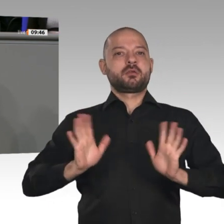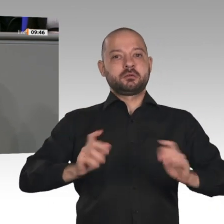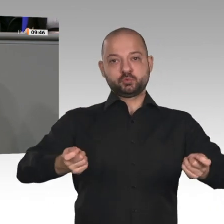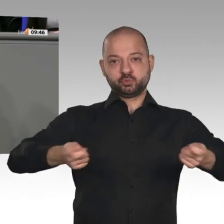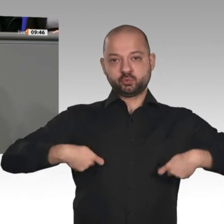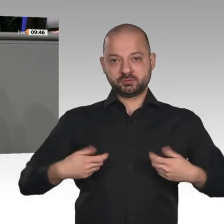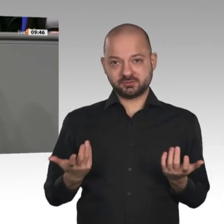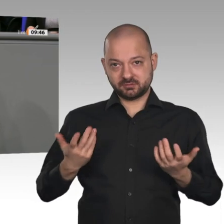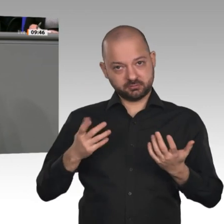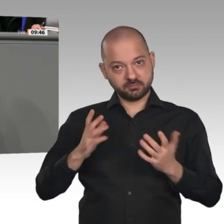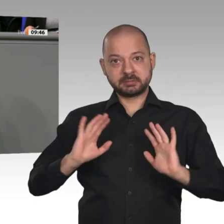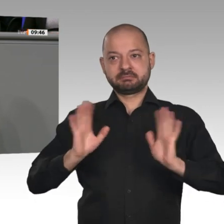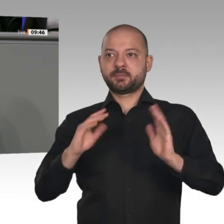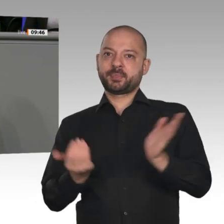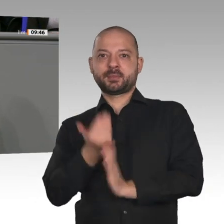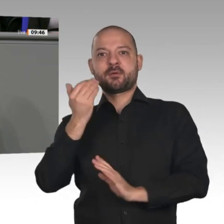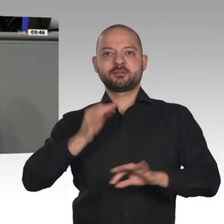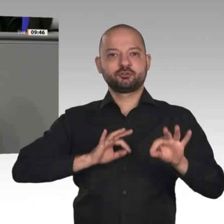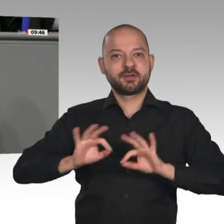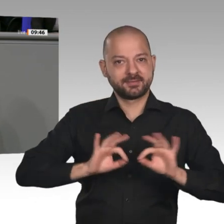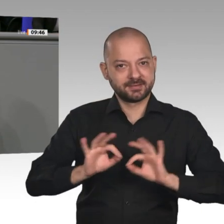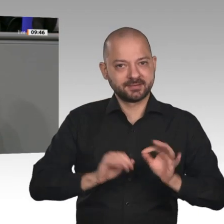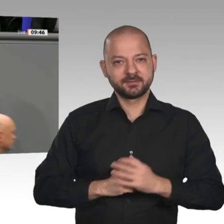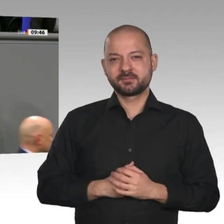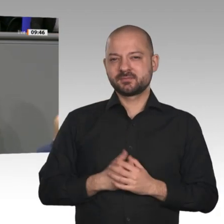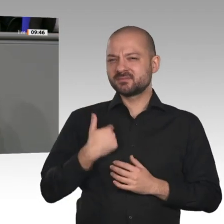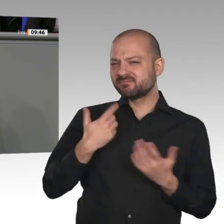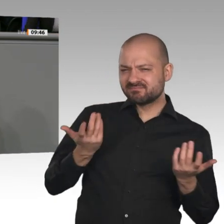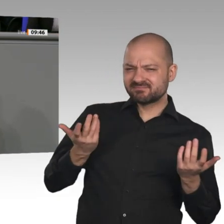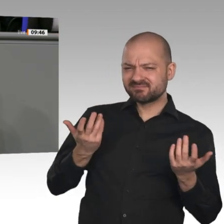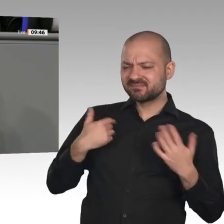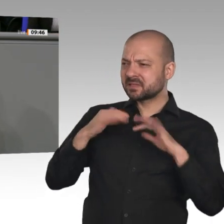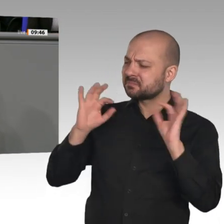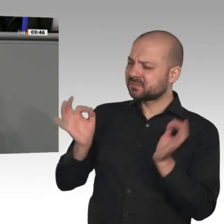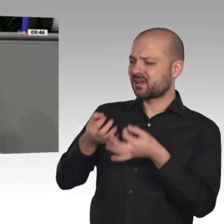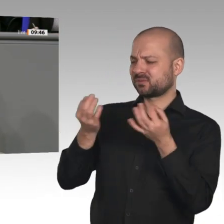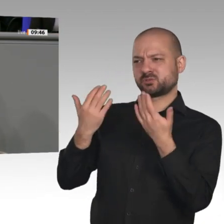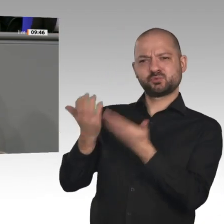daraus aber nicht machen. Wir brauchen keinen Minister, der immer nur schöne Papiere